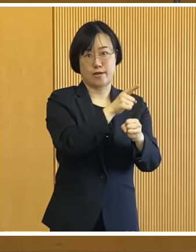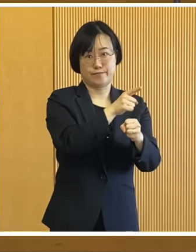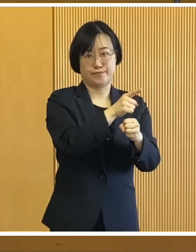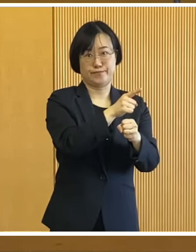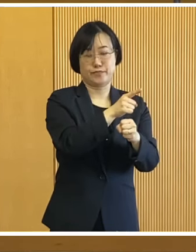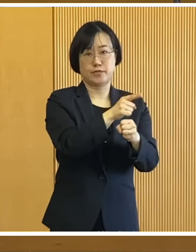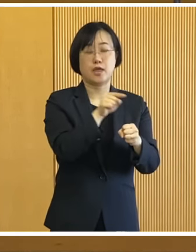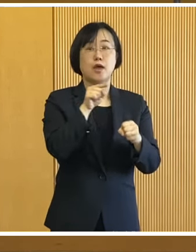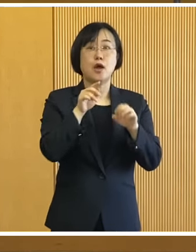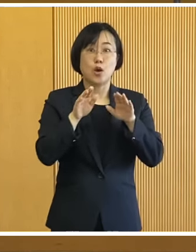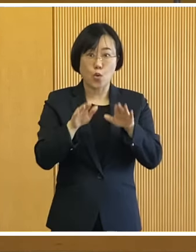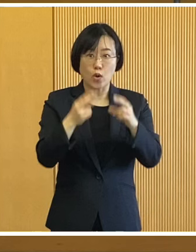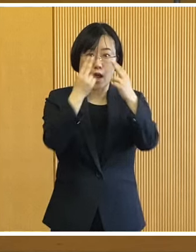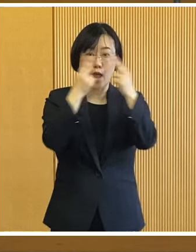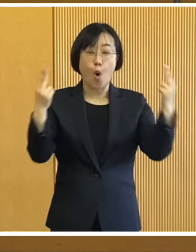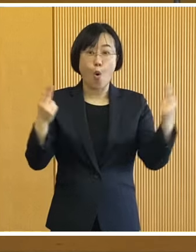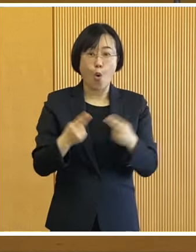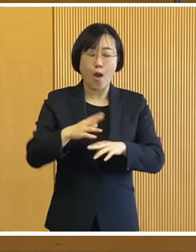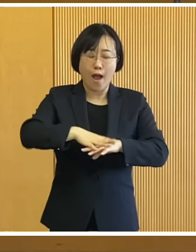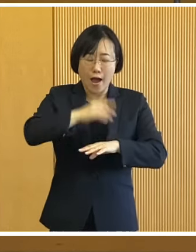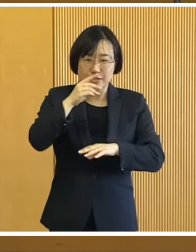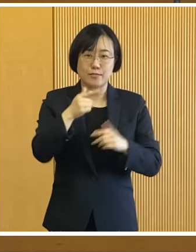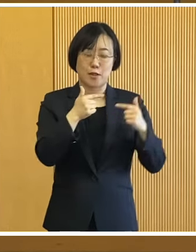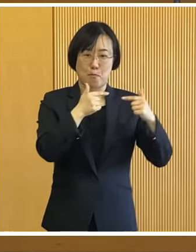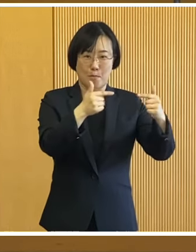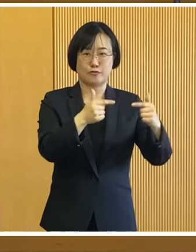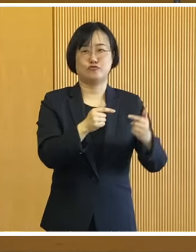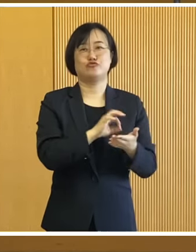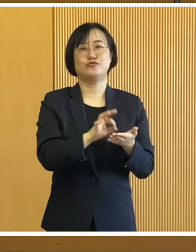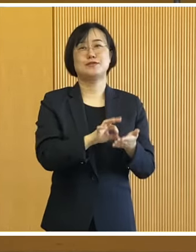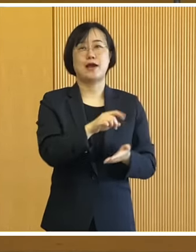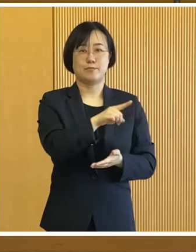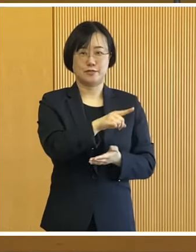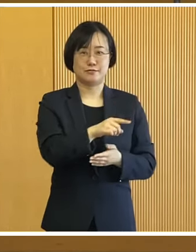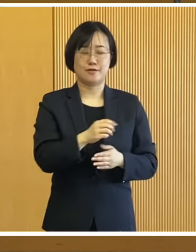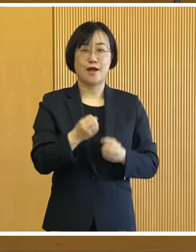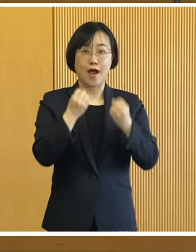北海道では初の走行となります 最先端の技術を